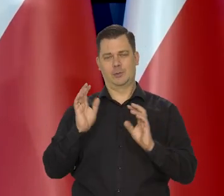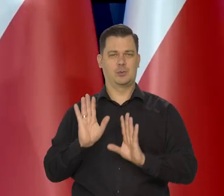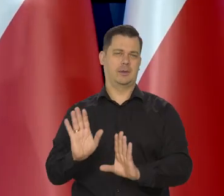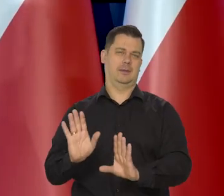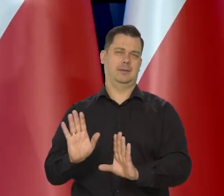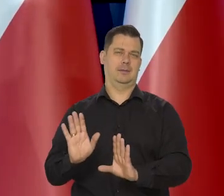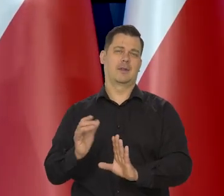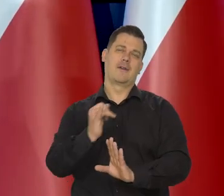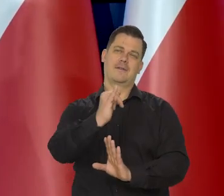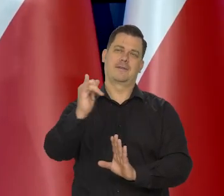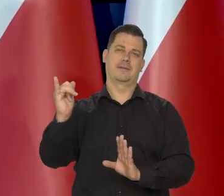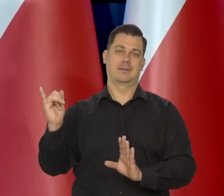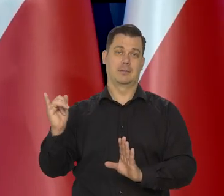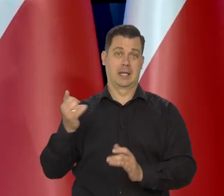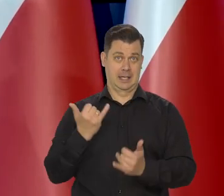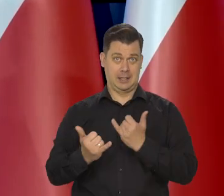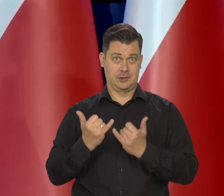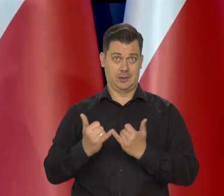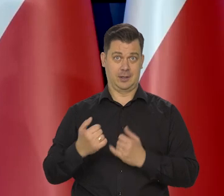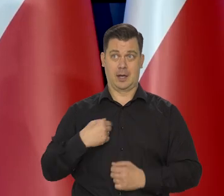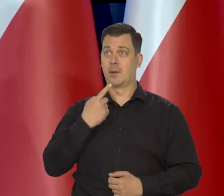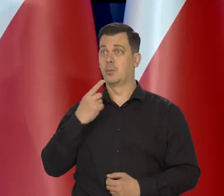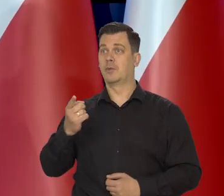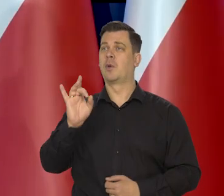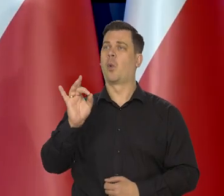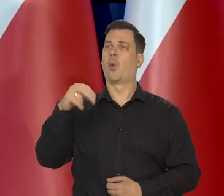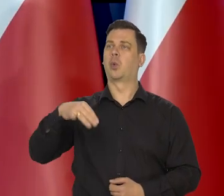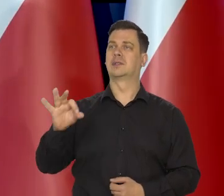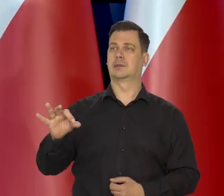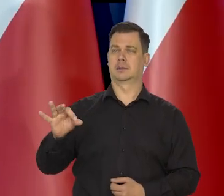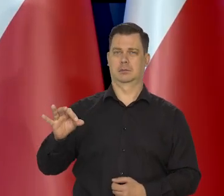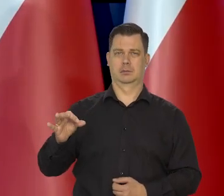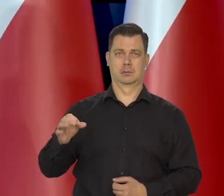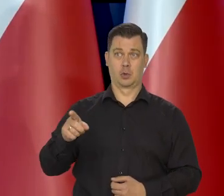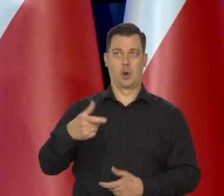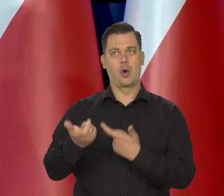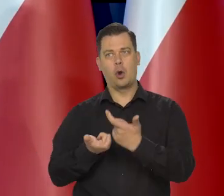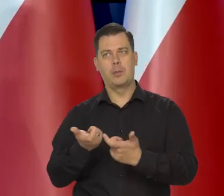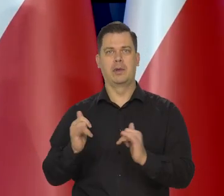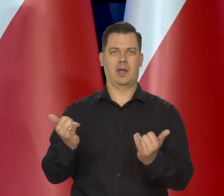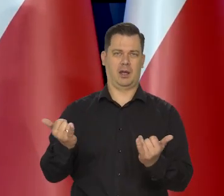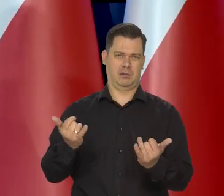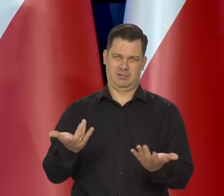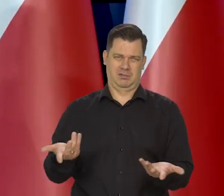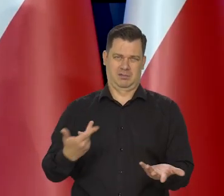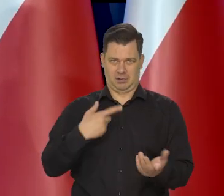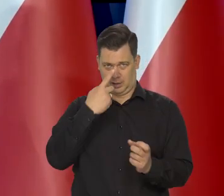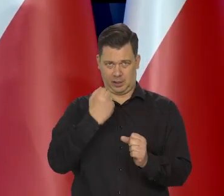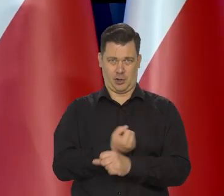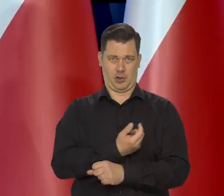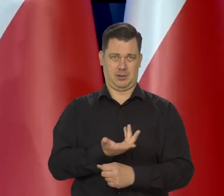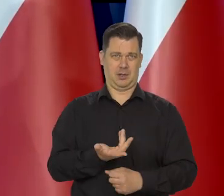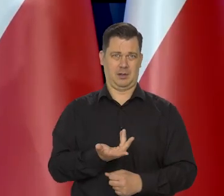Gdybym ja cokolwiek mówił o GUS-ie, co on ma robić, no to przecież byłoby idiotyczne. No GUS robi, jak uważa za stosowne